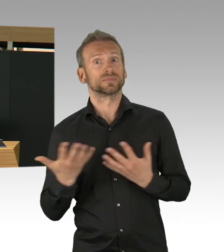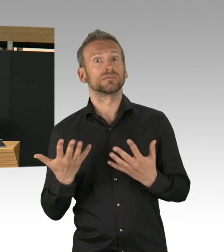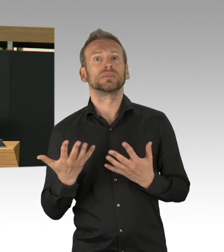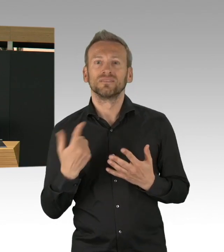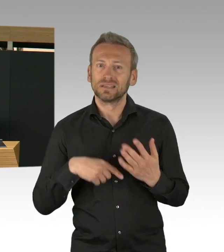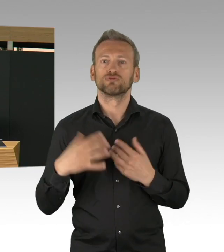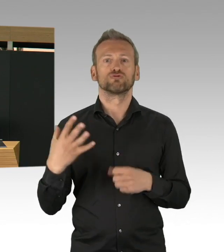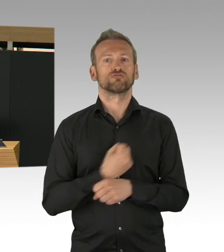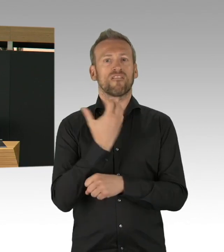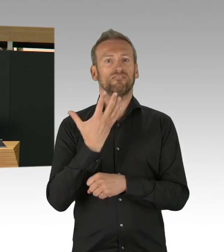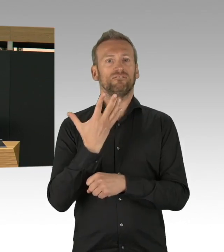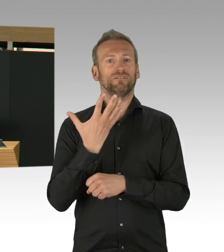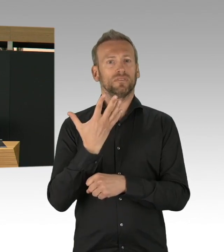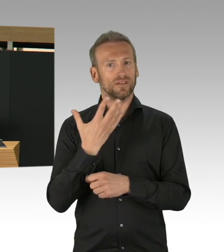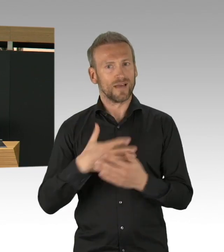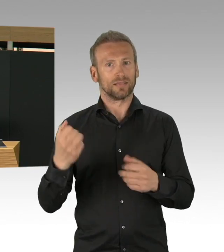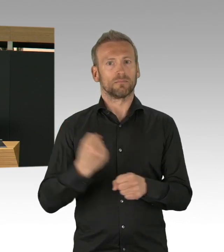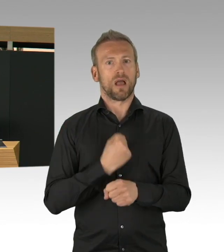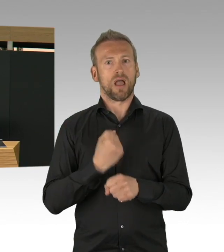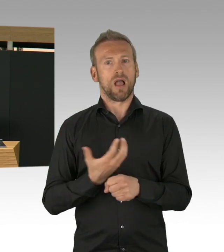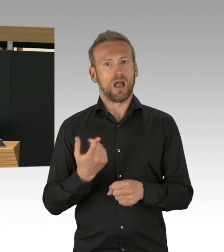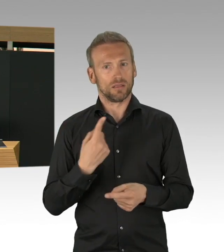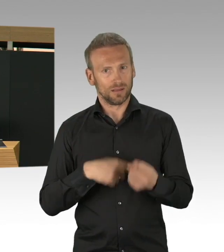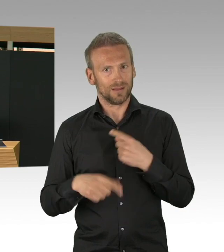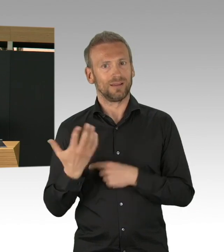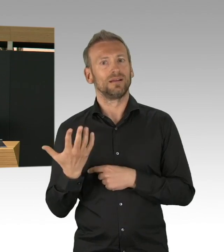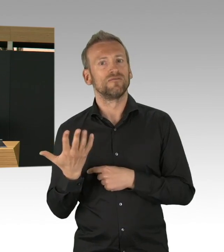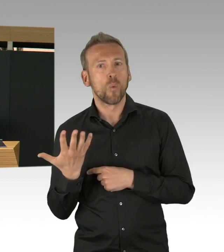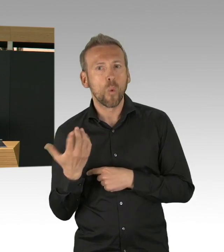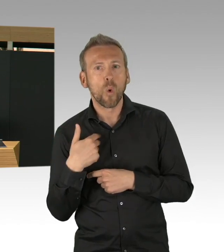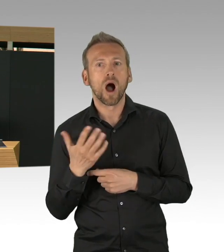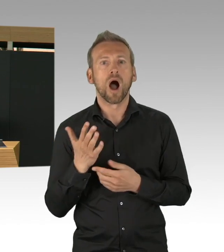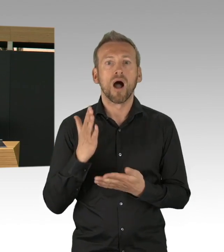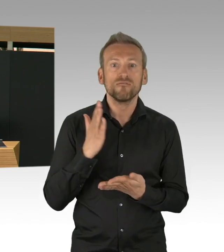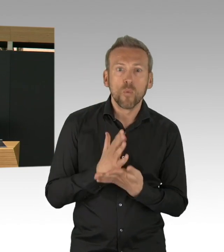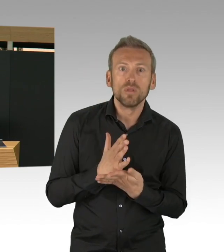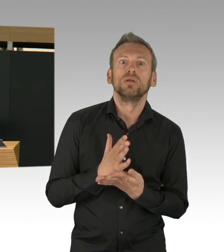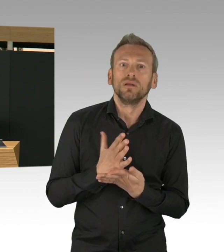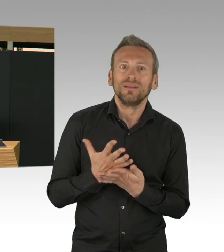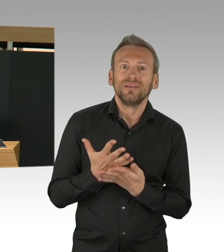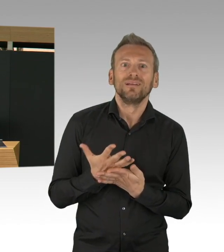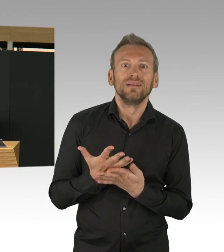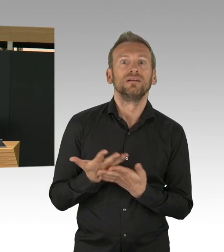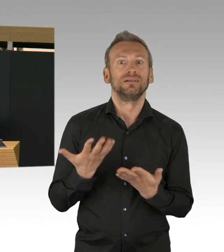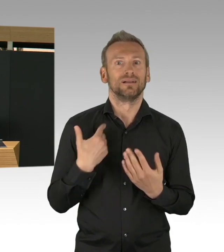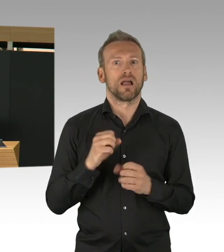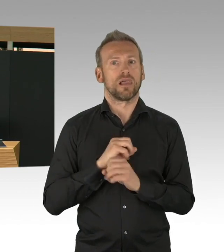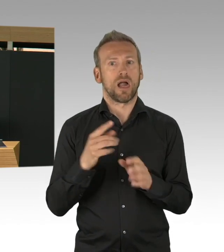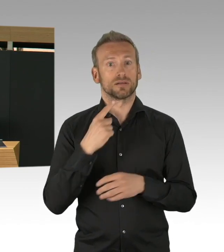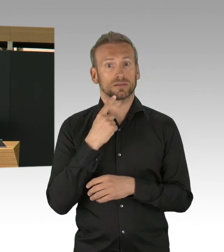das gemeinsam Erreichte auf keinen Fall leichtfertig aufs Spiel setzen. Wir haben in Berlin sehr frühzeitig eine Doppelstrategie verfolgt